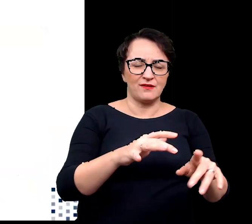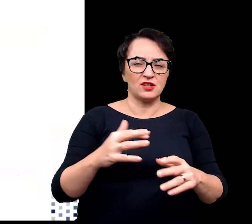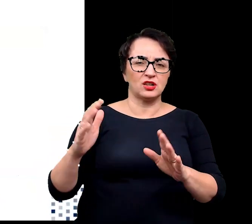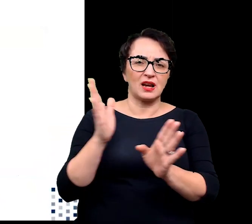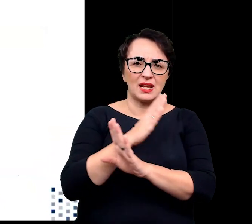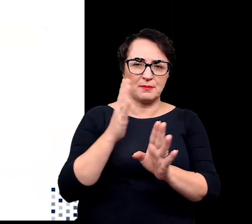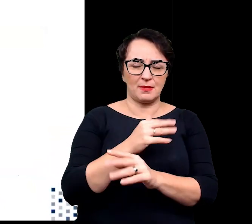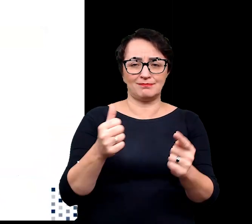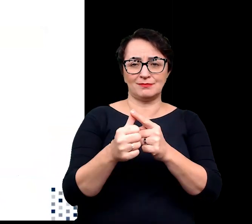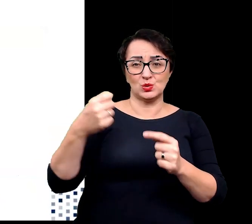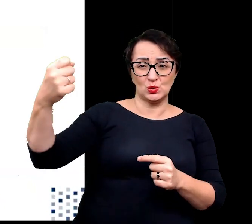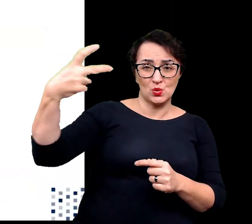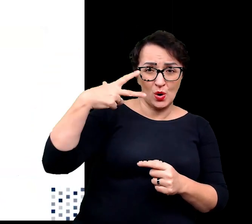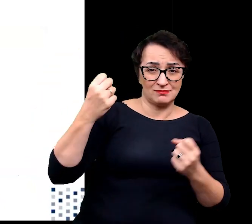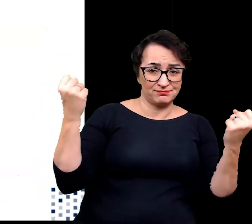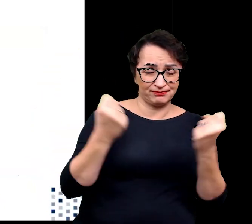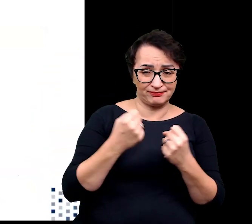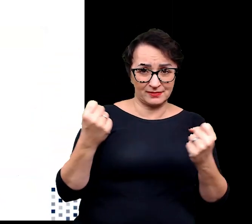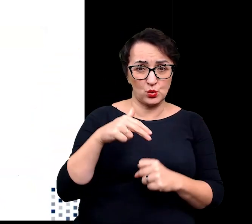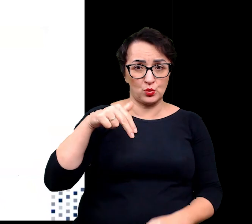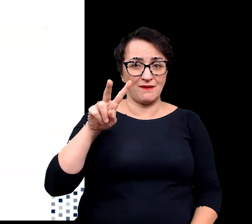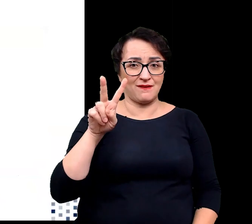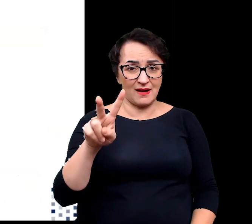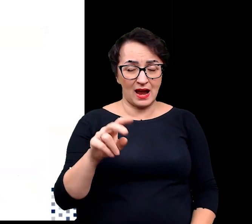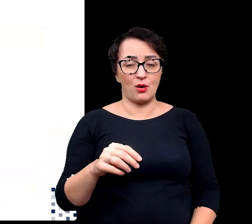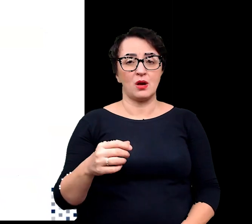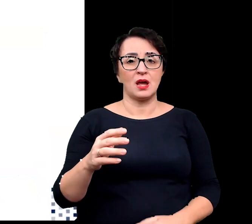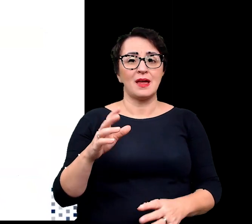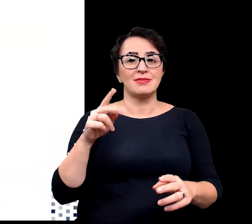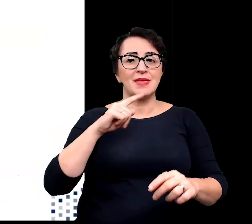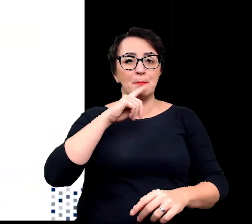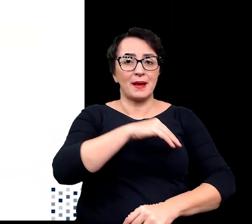intensywne nasłonecznienie, promieniowanie UV, duże wahania temperatury,